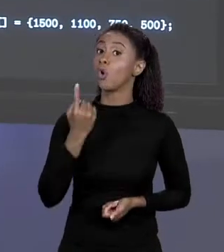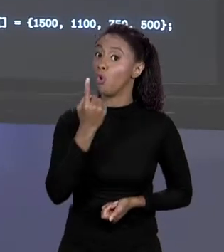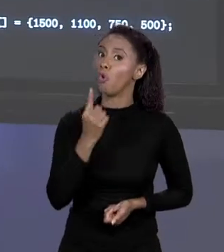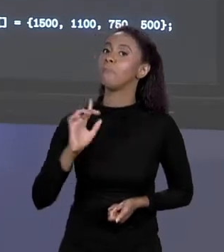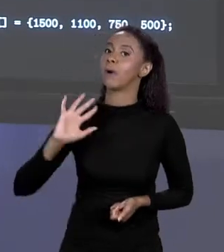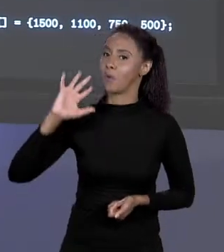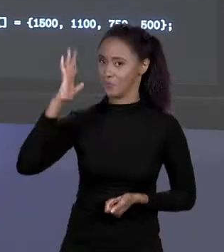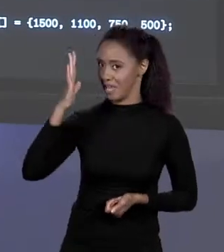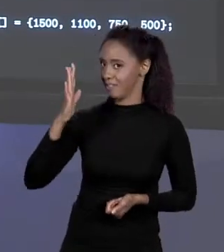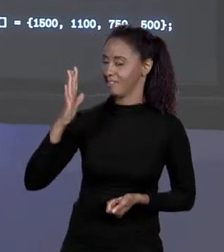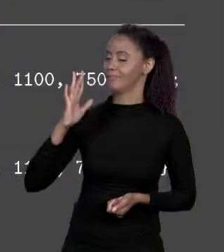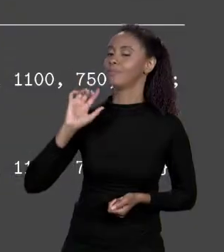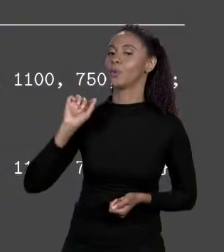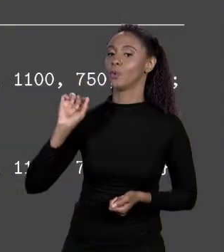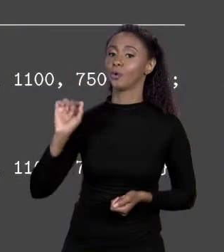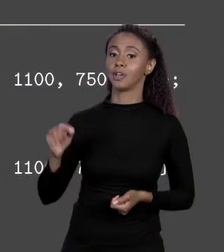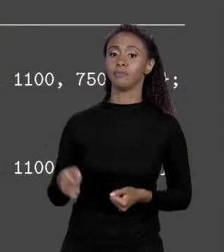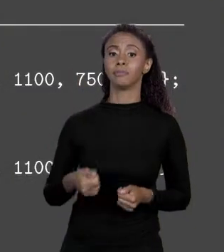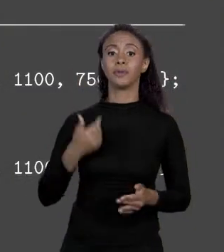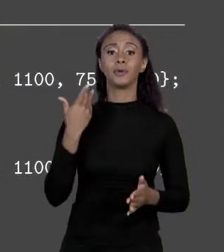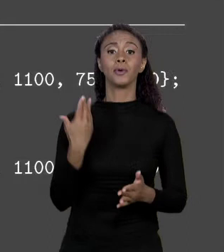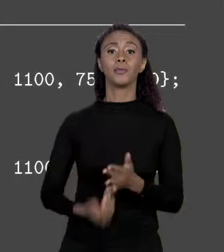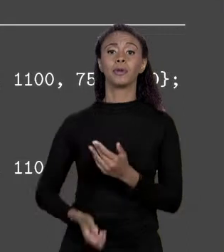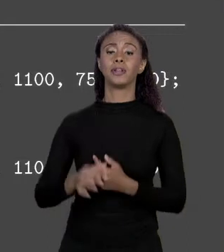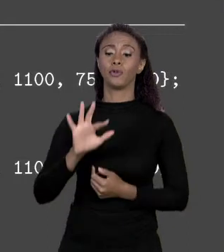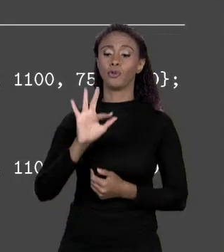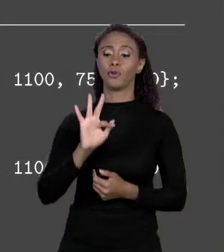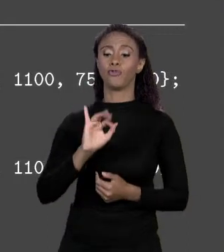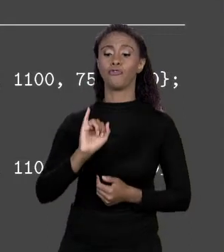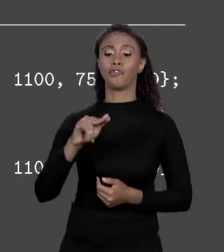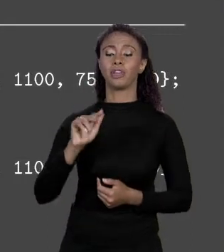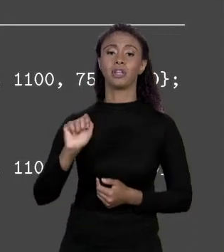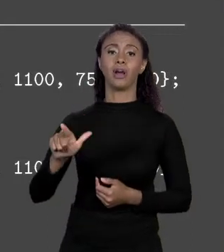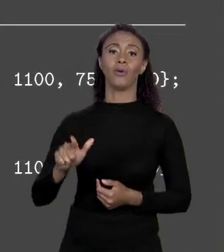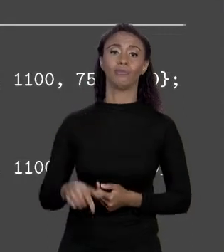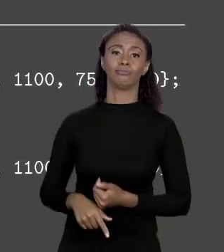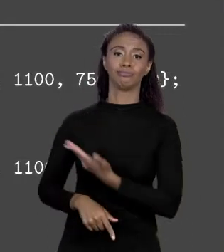GENTE FEZ ISSO É QUE PERDEMOS O "FINAL", DEIXOU DE SER CONSTANTE E O PREÇO PASSOU A